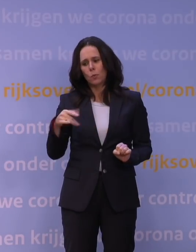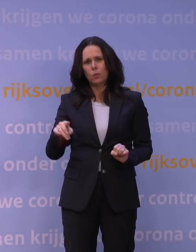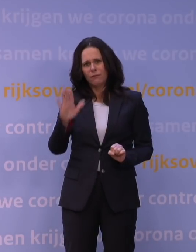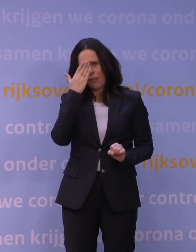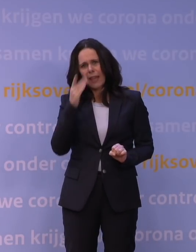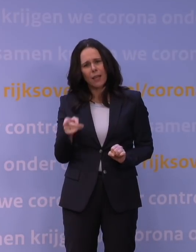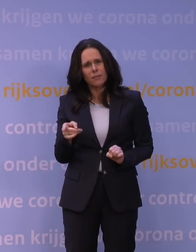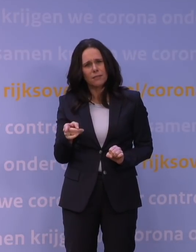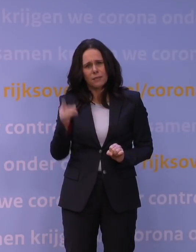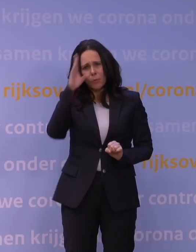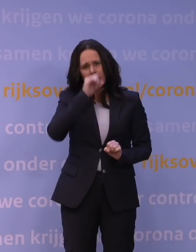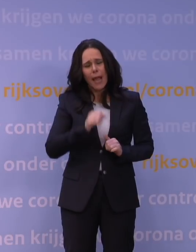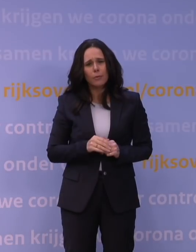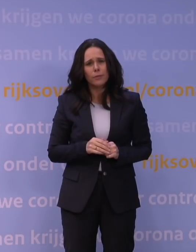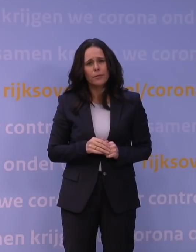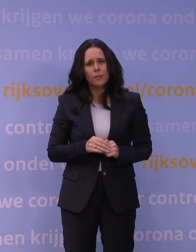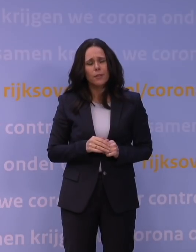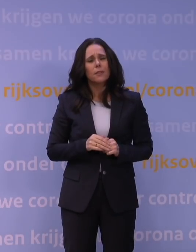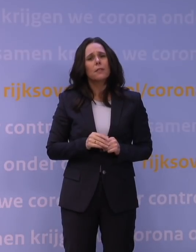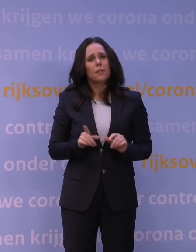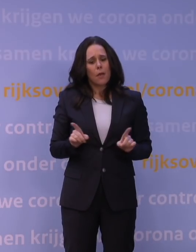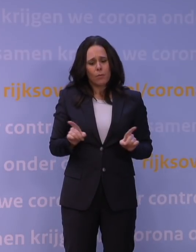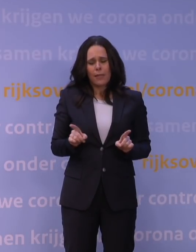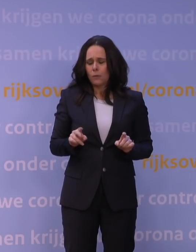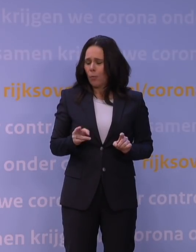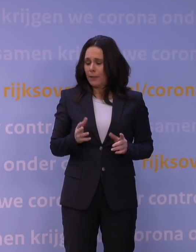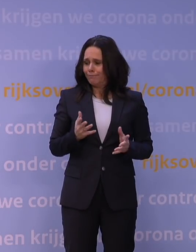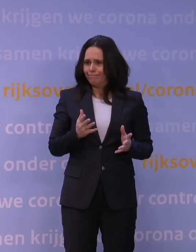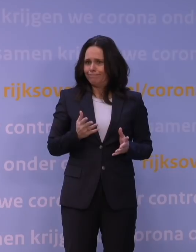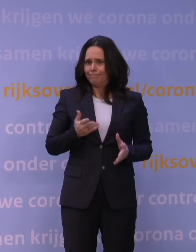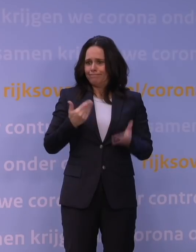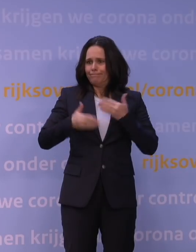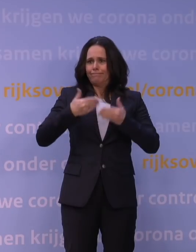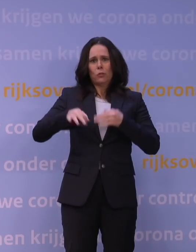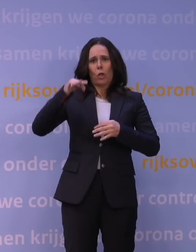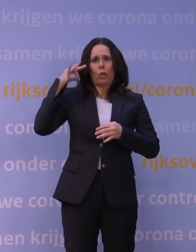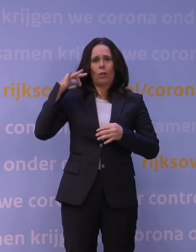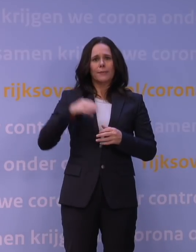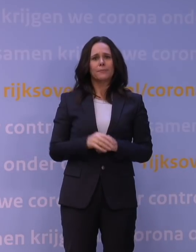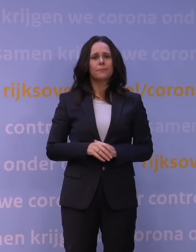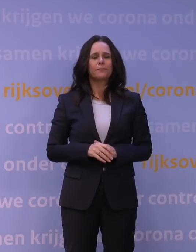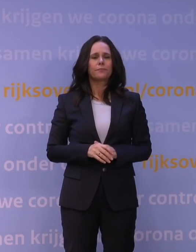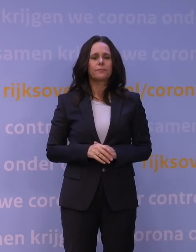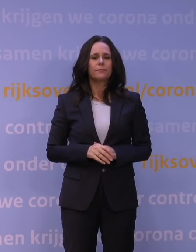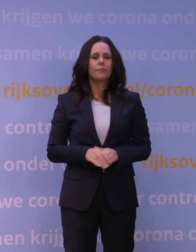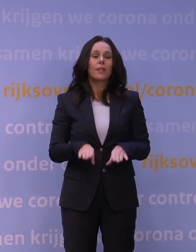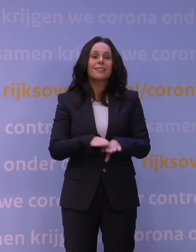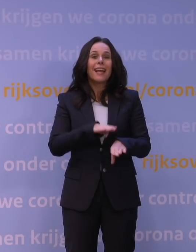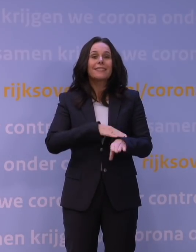Dat zult u begrijpen, want dat zet ons toch weer een beetje terug. Tegelijkertijd weten we ook dat boostervaccinaties,